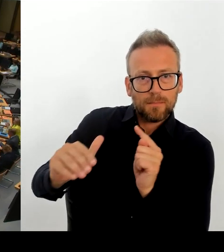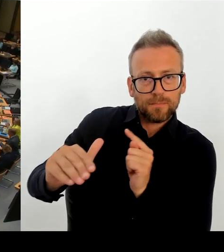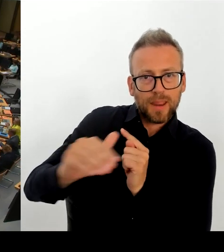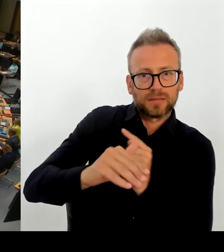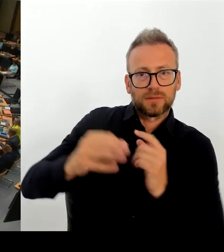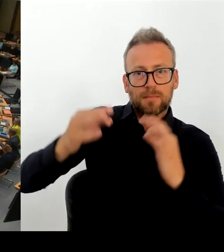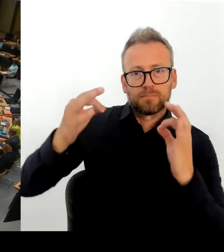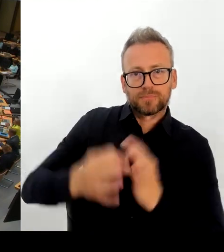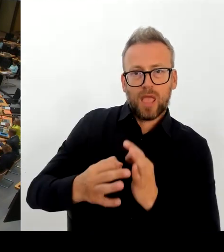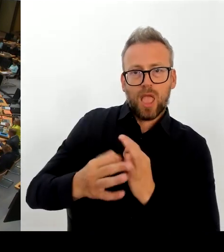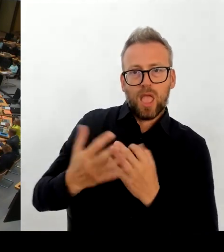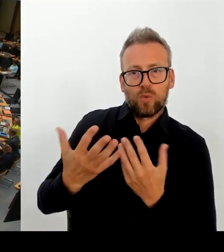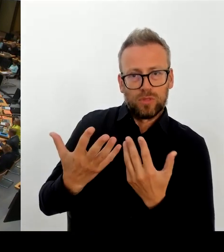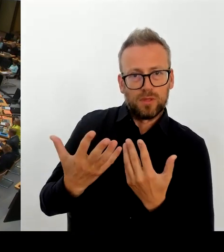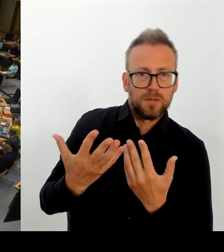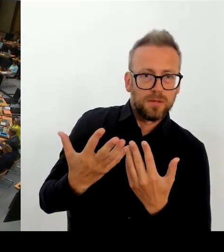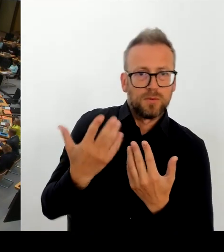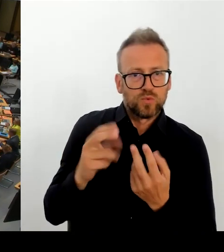Was ja wirklich für sehr viel Wirbel gesorgt hat?